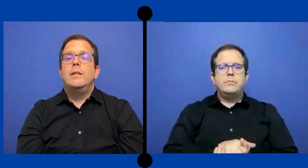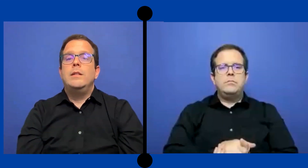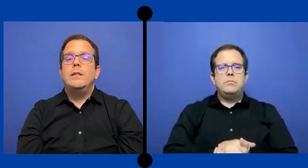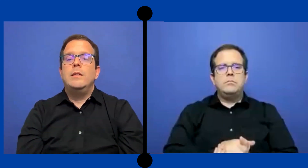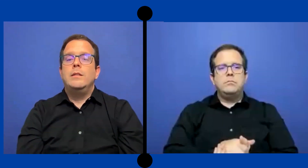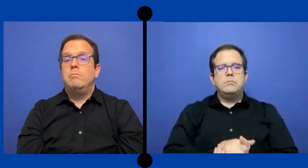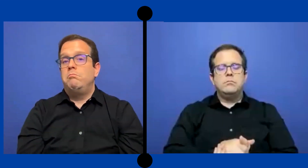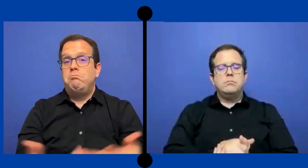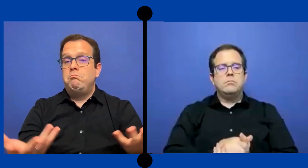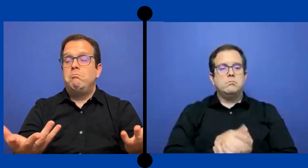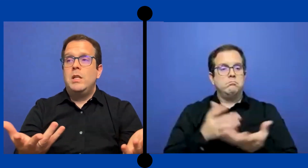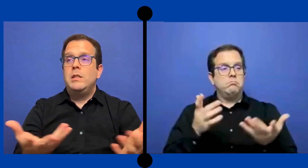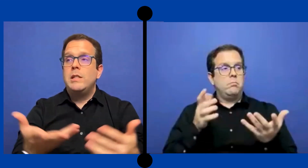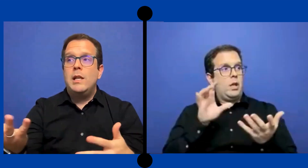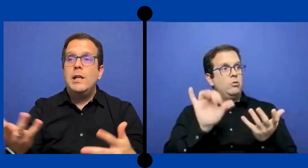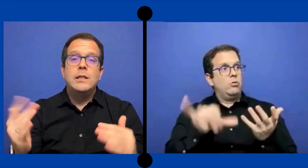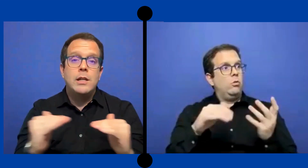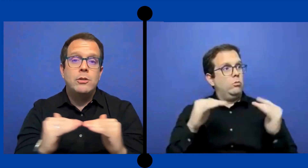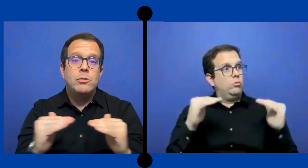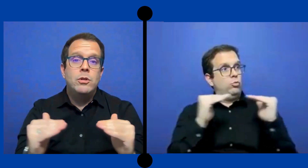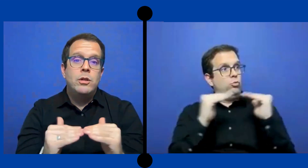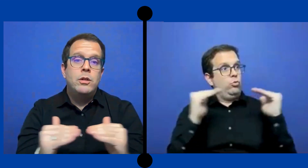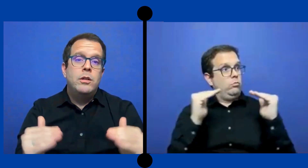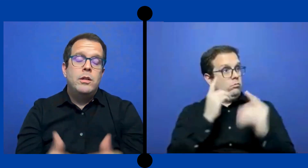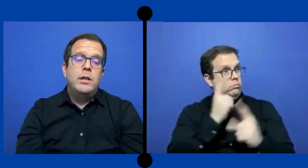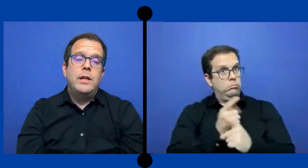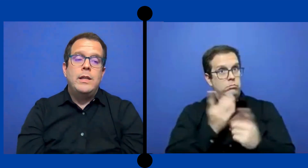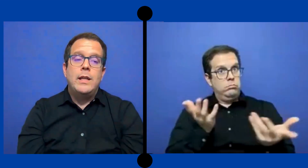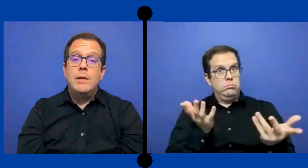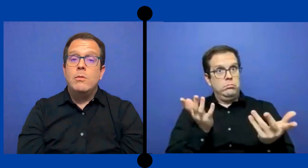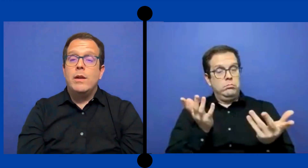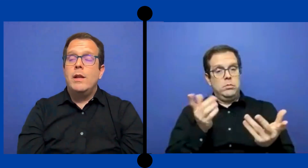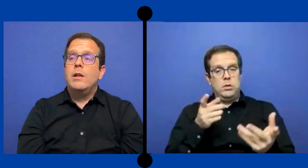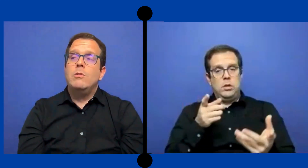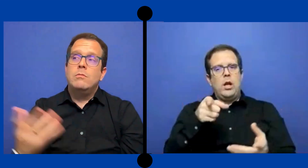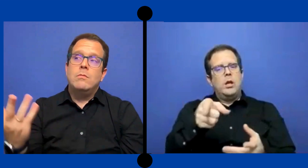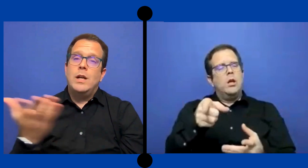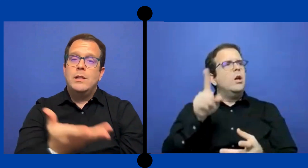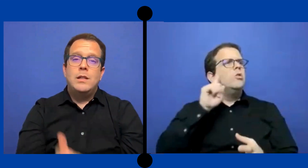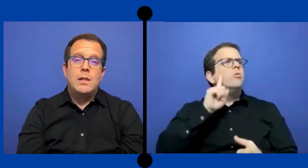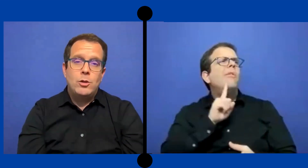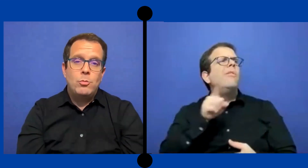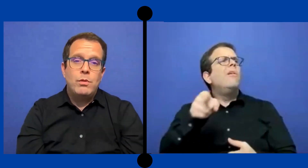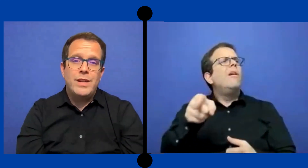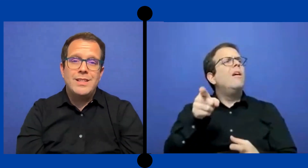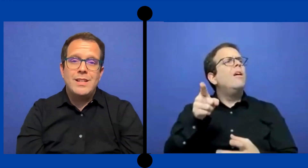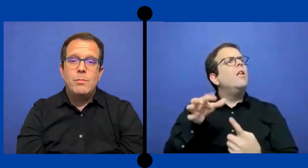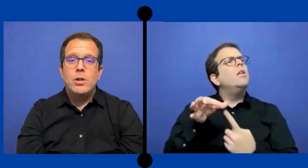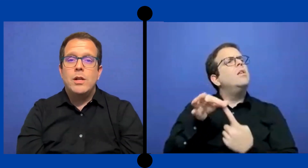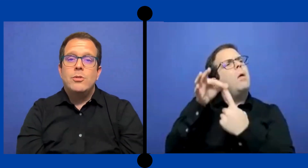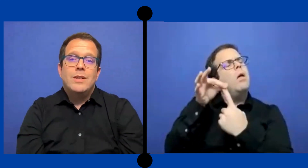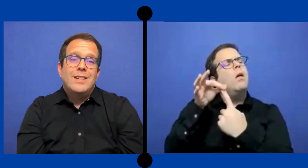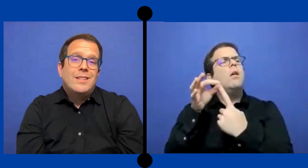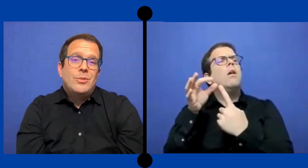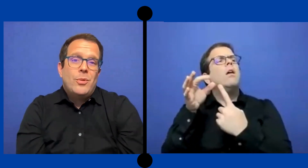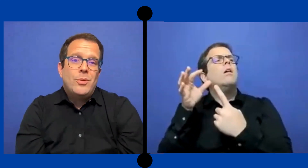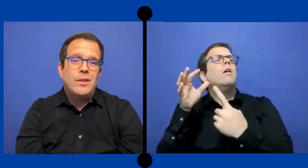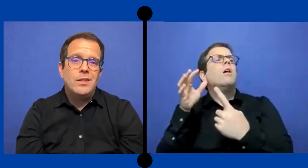y Enseñarles el trato equitativo verdad que no van a tener trato preferencial por ... el hecho de que sea un sordo y qué